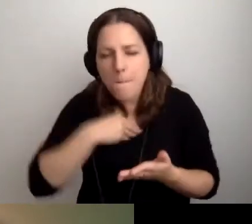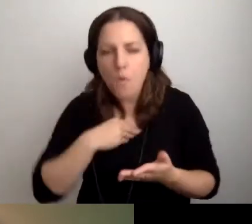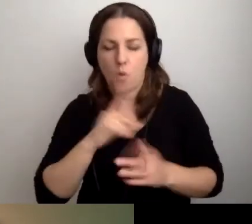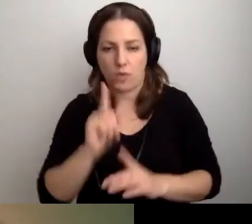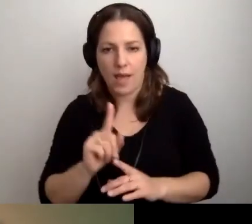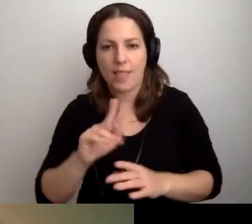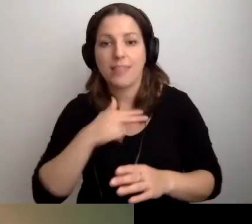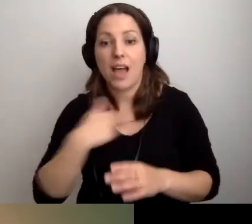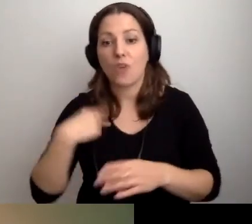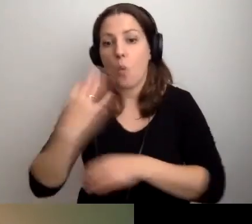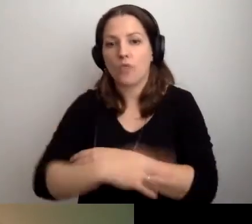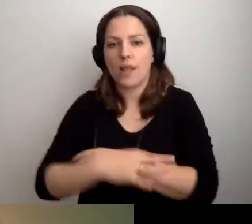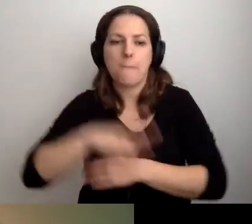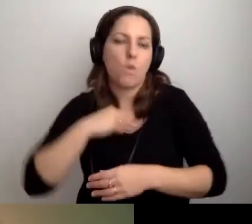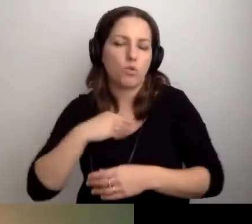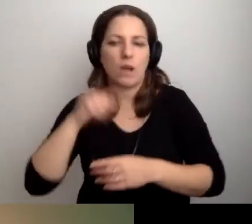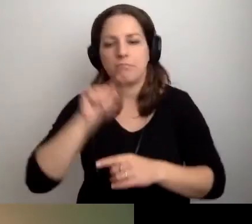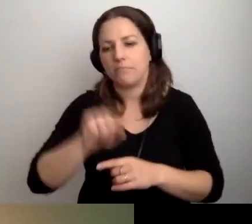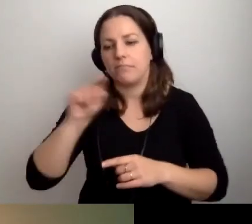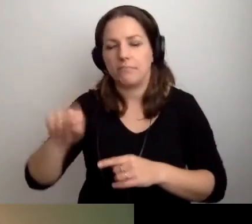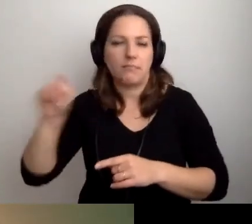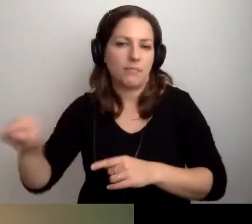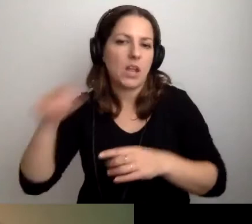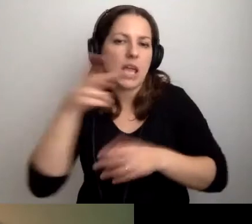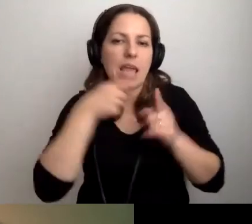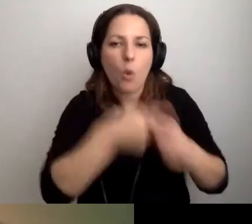Że można studiować na takich i takich kierunkach.